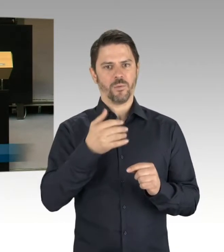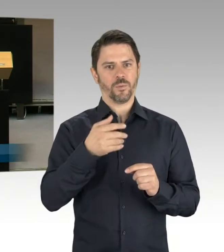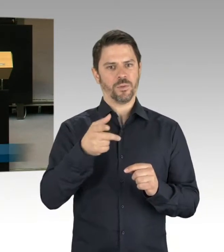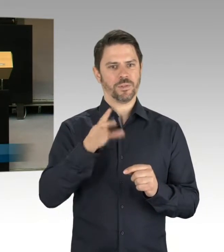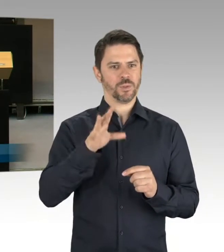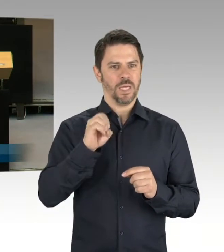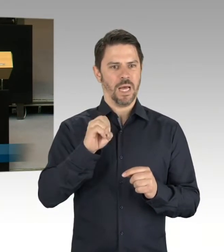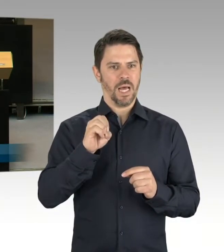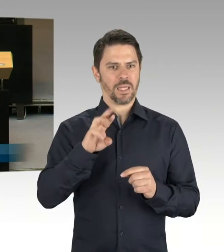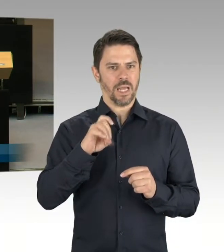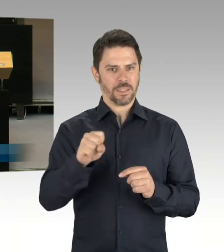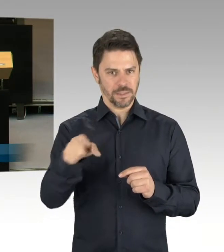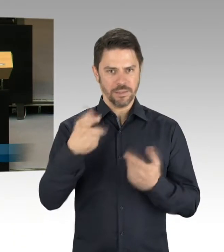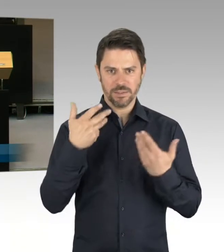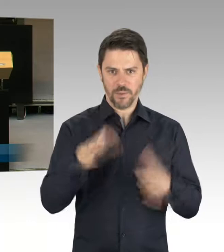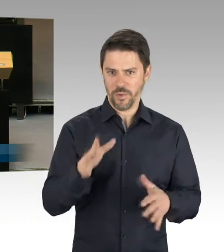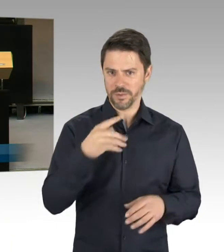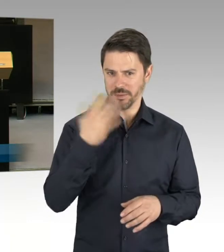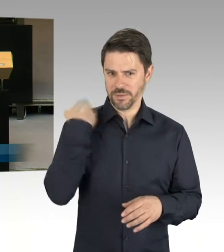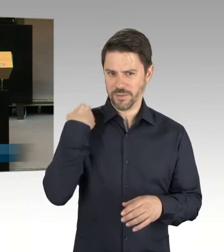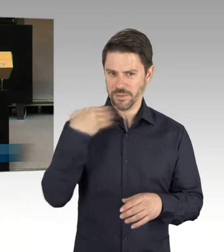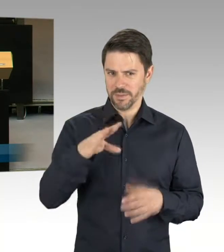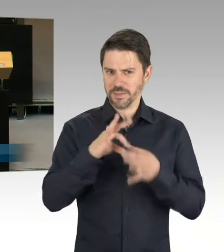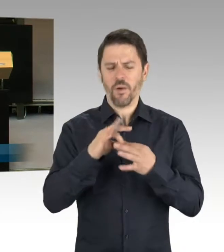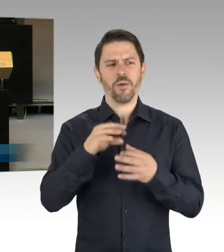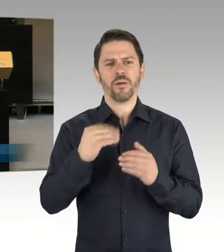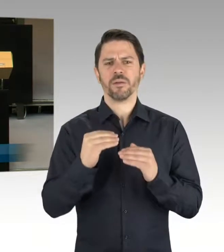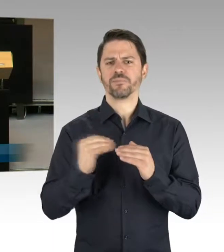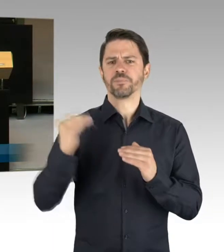dass wir also die Gesamtzahl ja schon mal jetzt